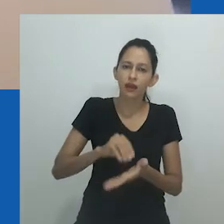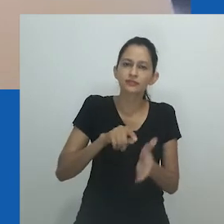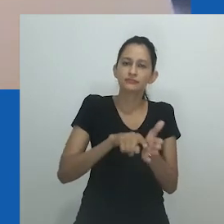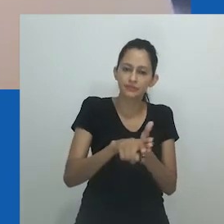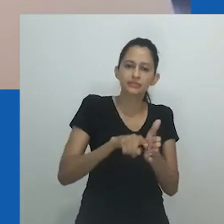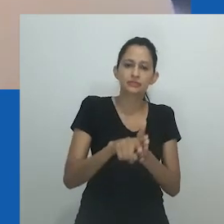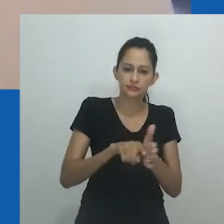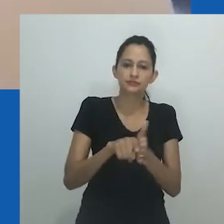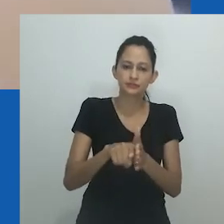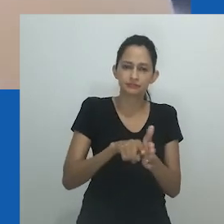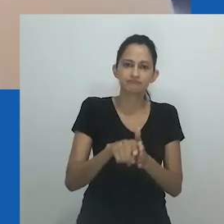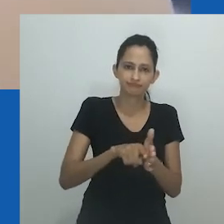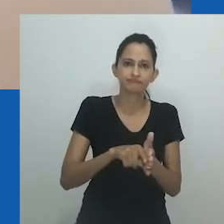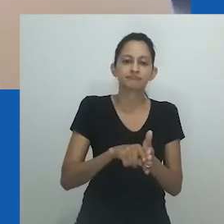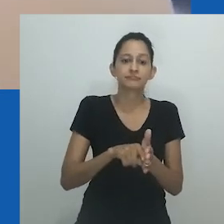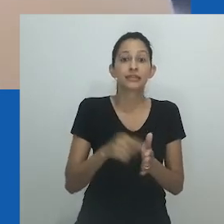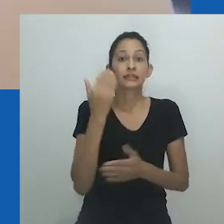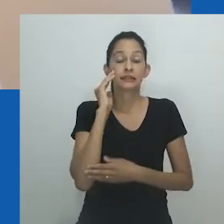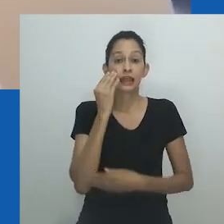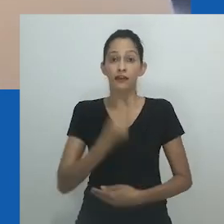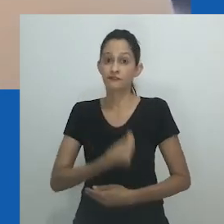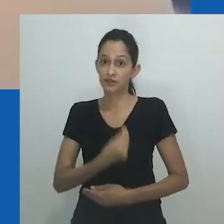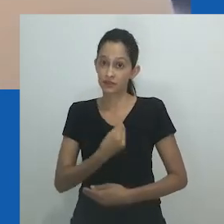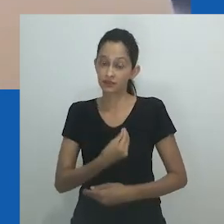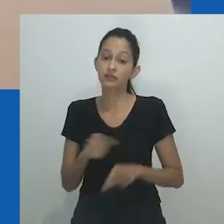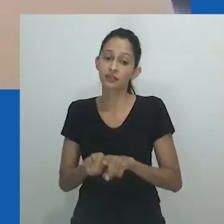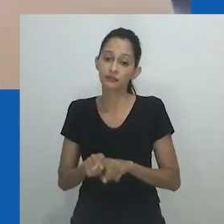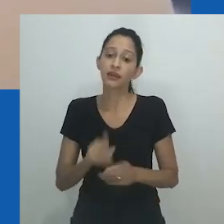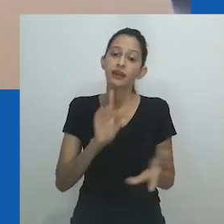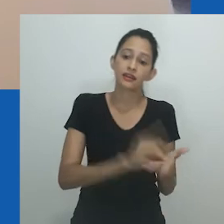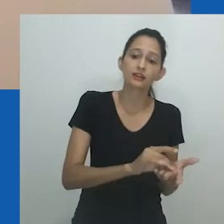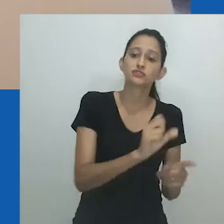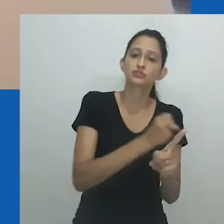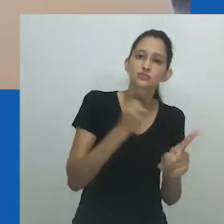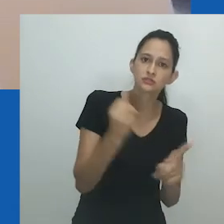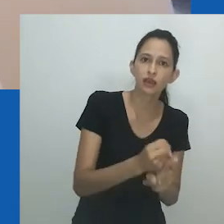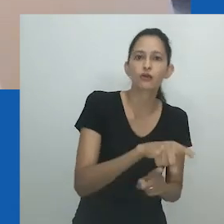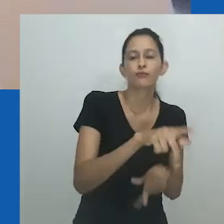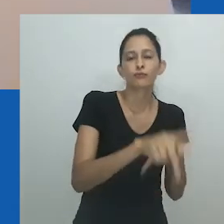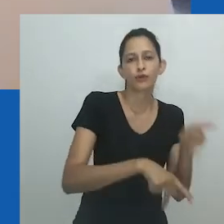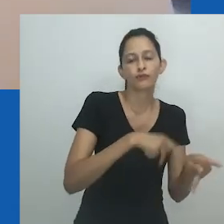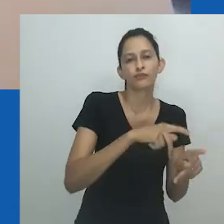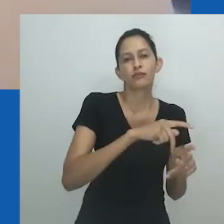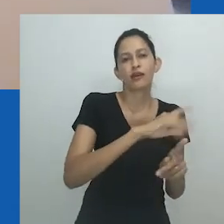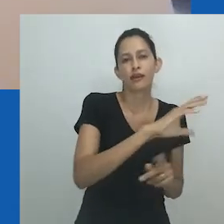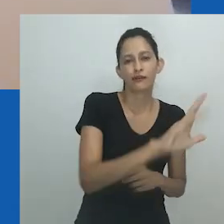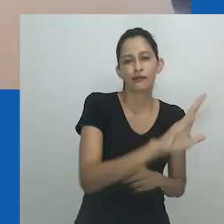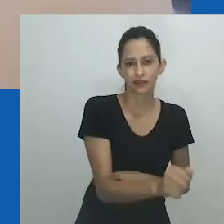O domínio das terminologias ocidentais ofusca as realidades locais e as interpretações das diversidades de sexo e gênero.